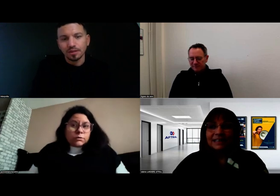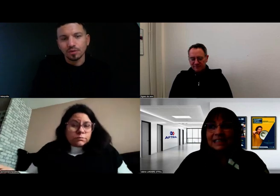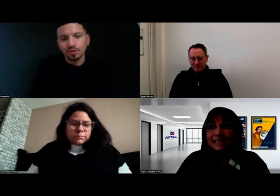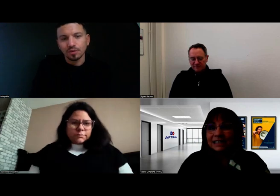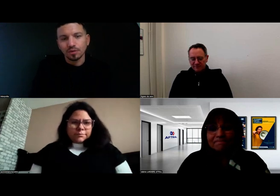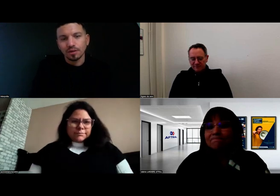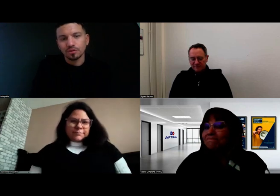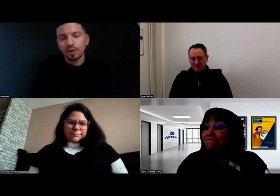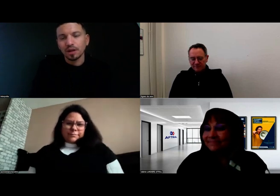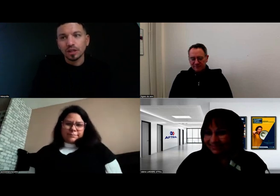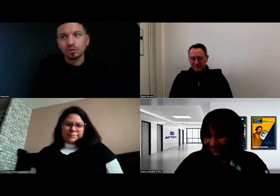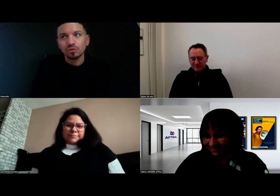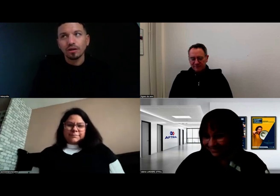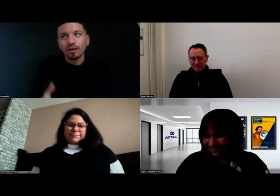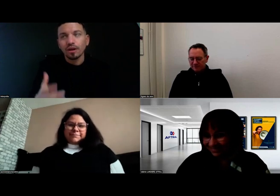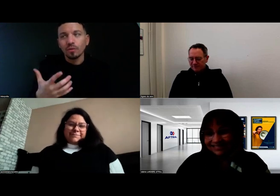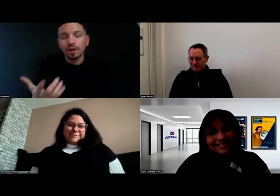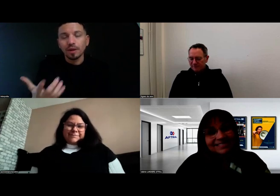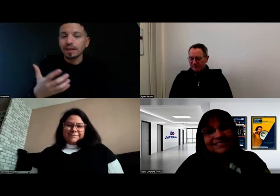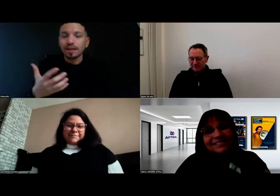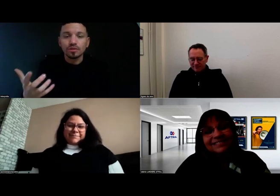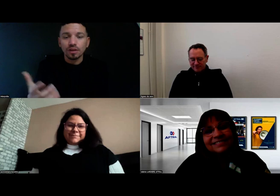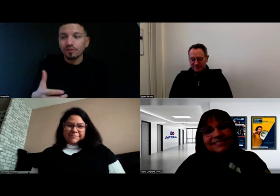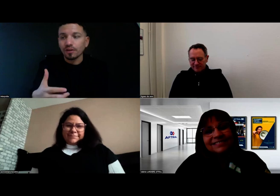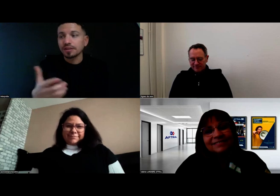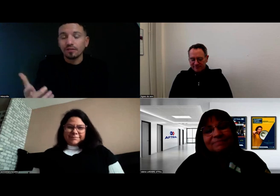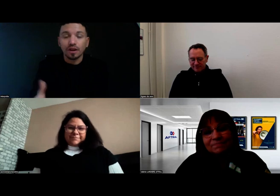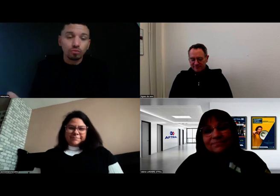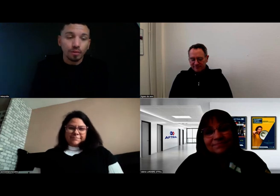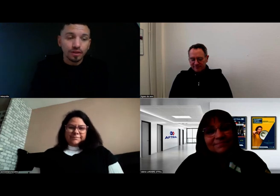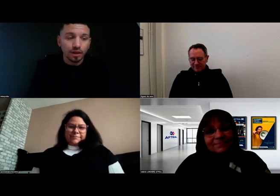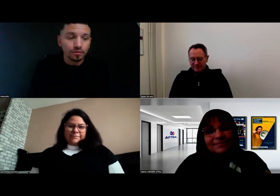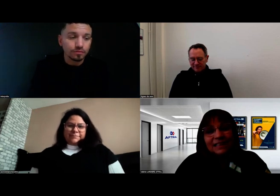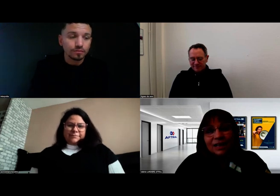Donc je ne suis pas convaincue moi-même qu'il y ait des freins. Je pense qu'il n'y en a aucun.